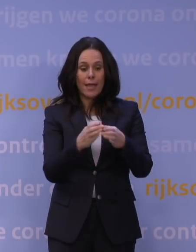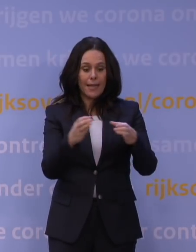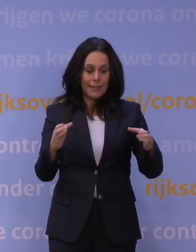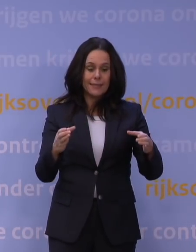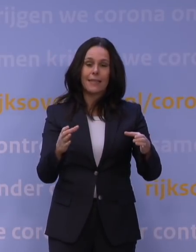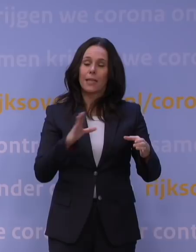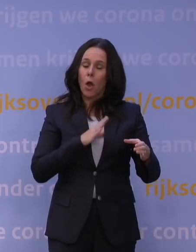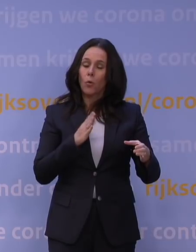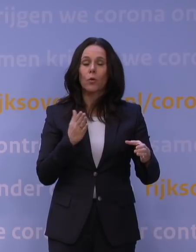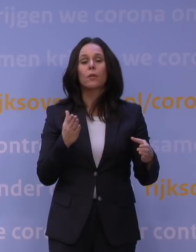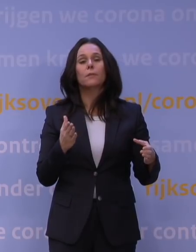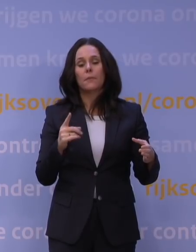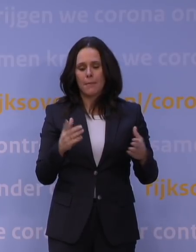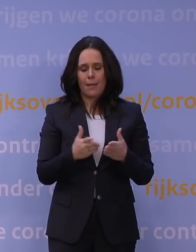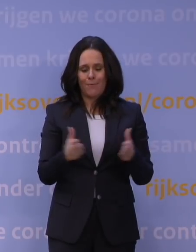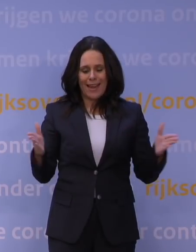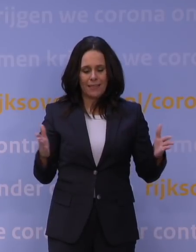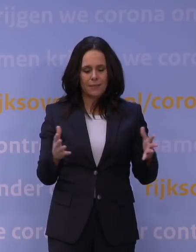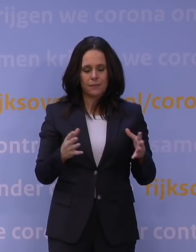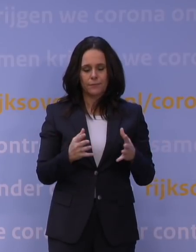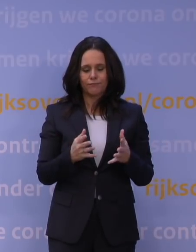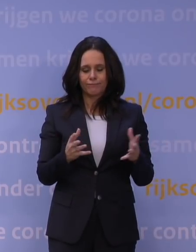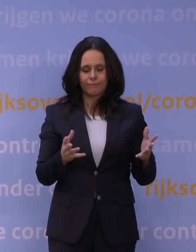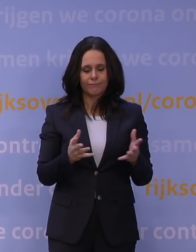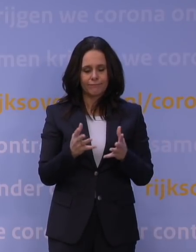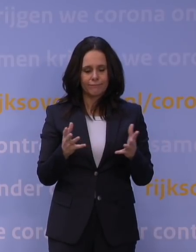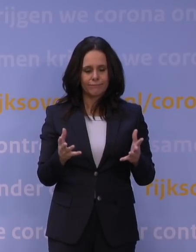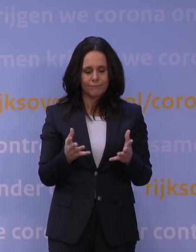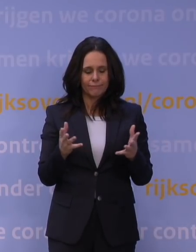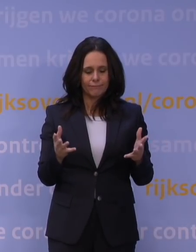Maar de brede, laat ik maar zeggen, de grote programma's,